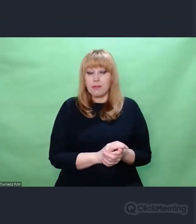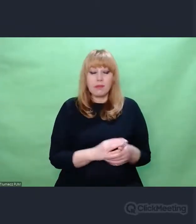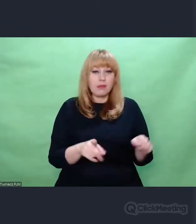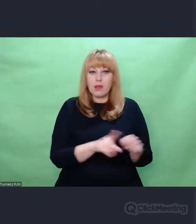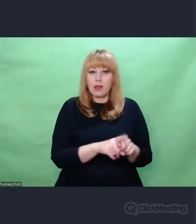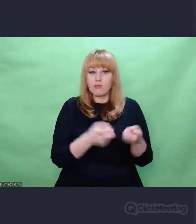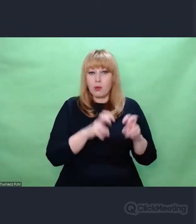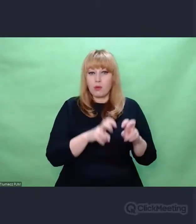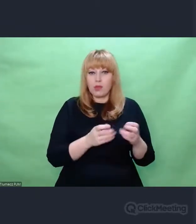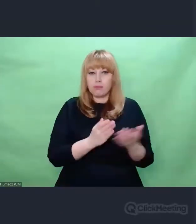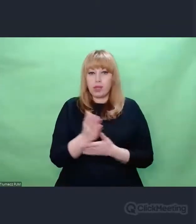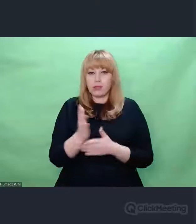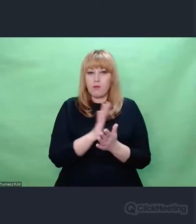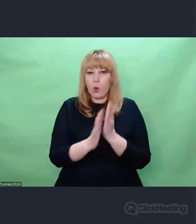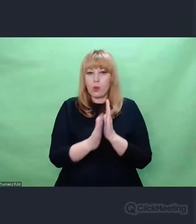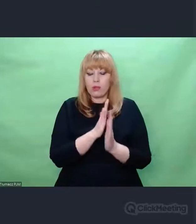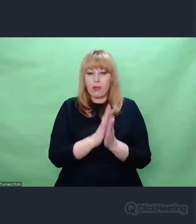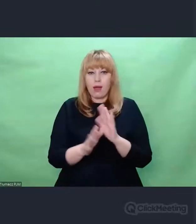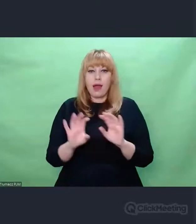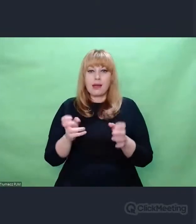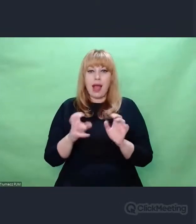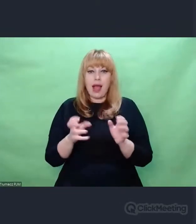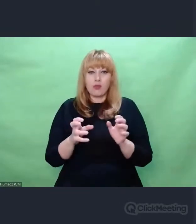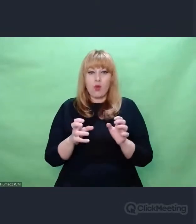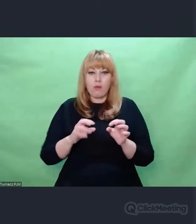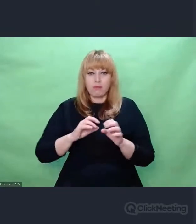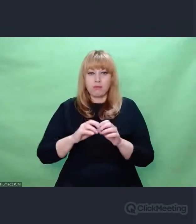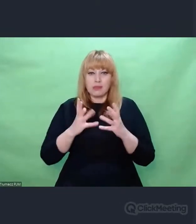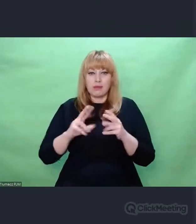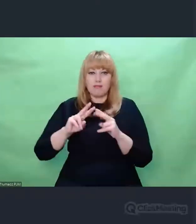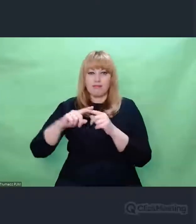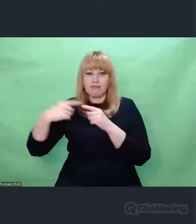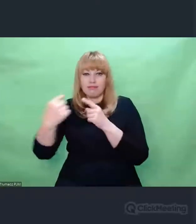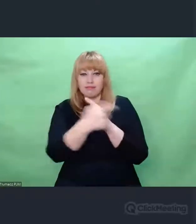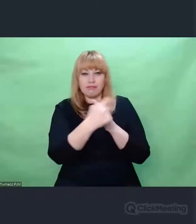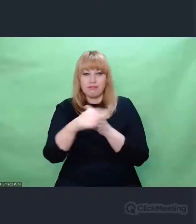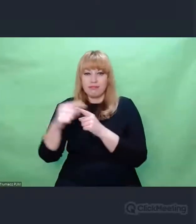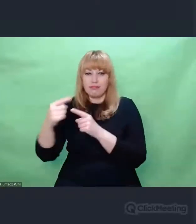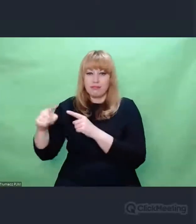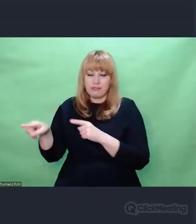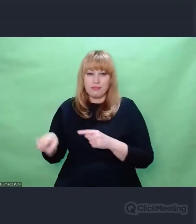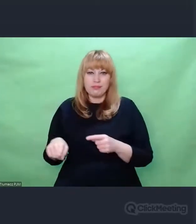I w tym czarnym pokoju odbywały się eksperymenty nad dźwiękiem,